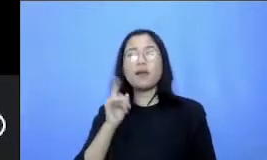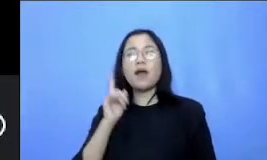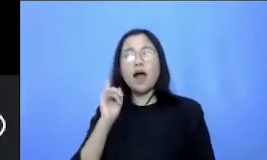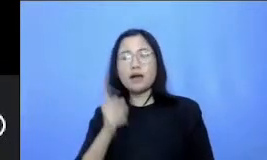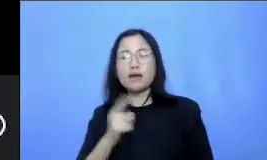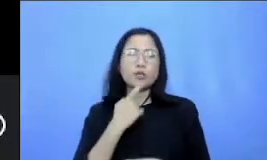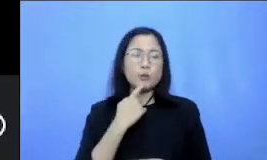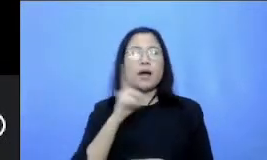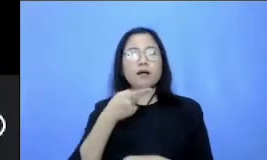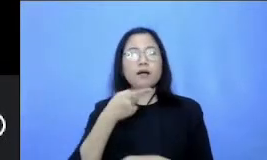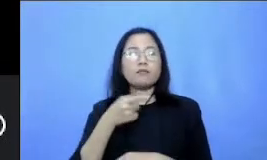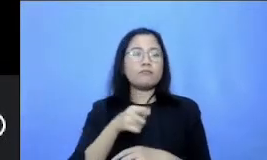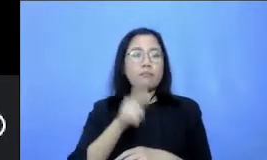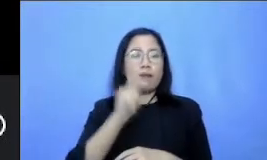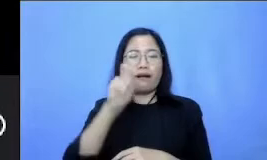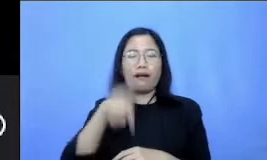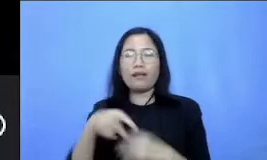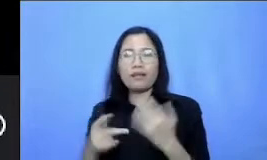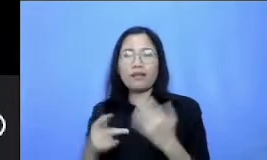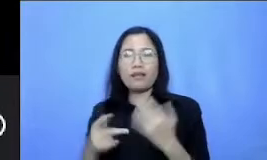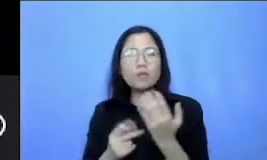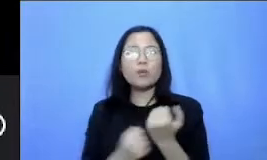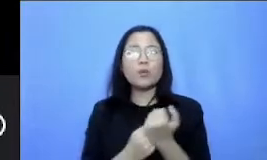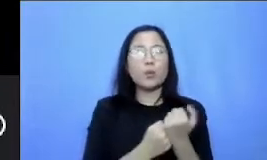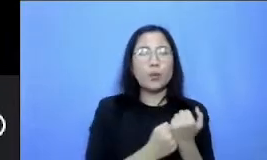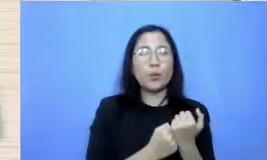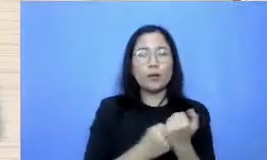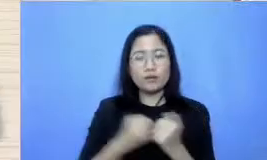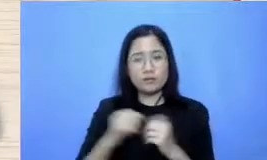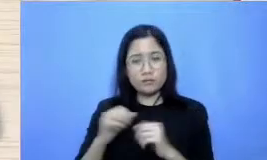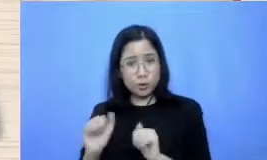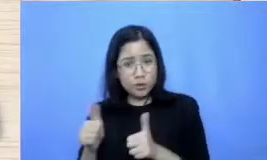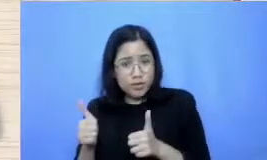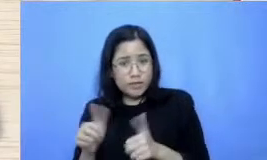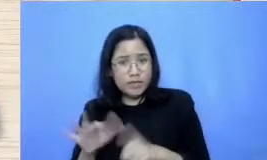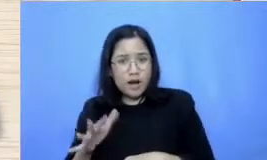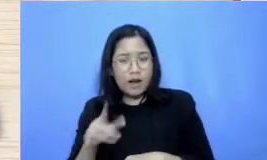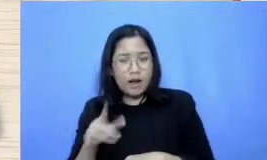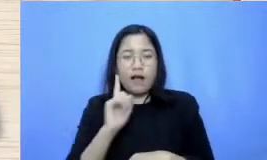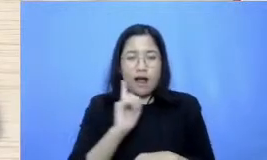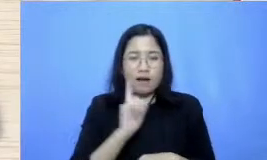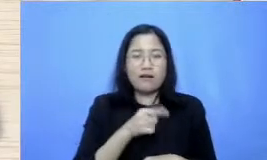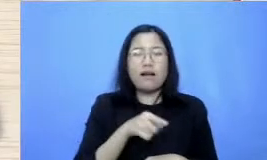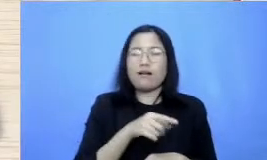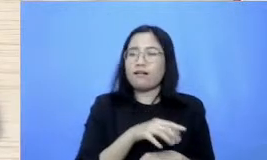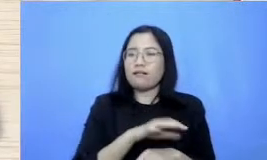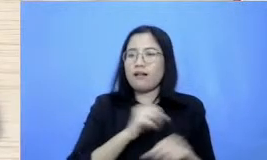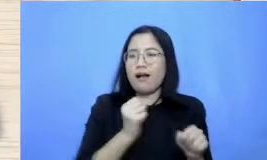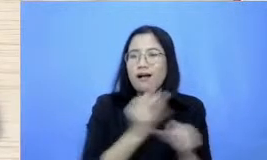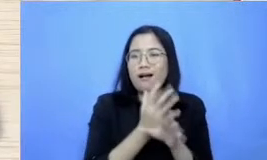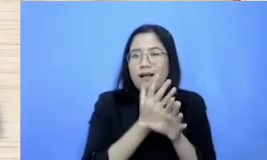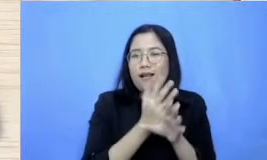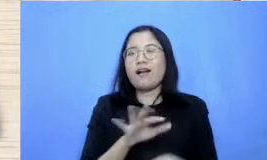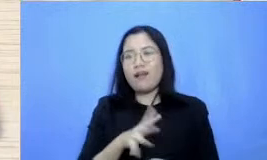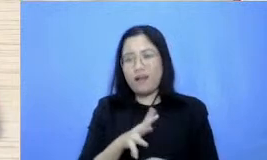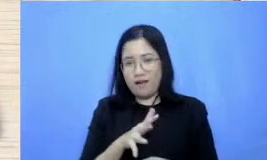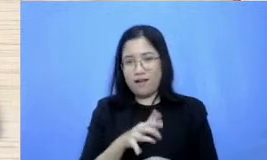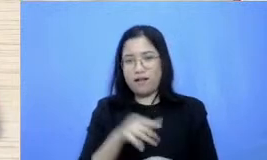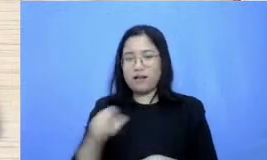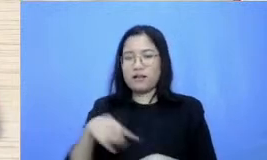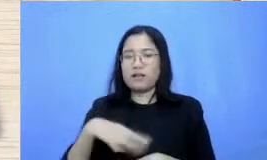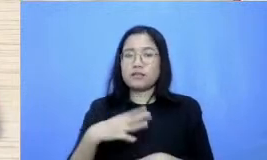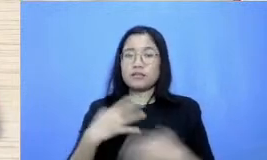ya kadang sukses Terkadang juga gagal nah gimana caranya supaya Terus semangat dan tangguh dalam